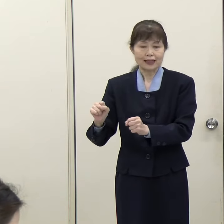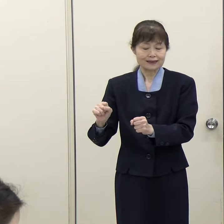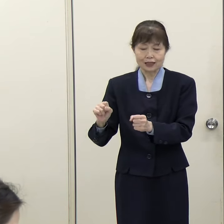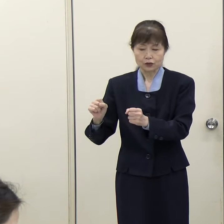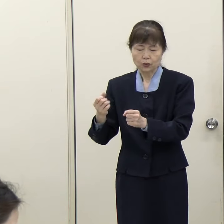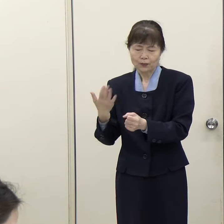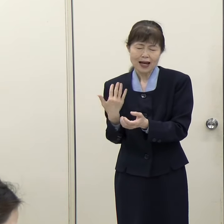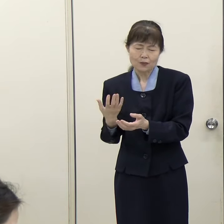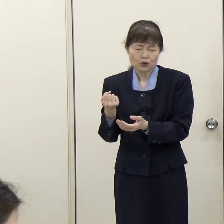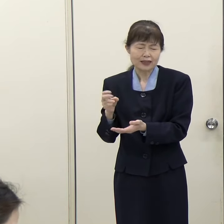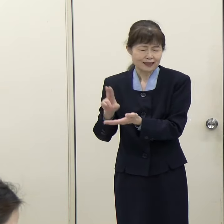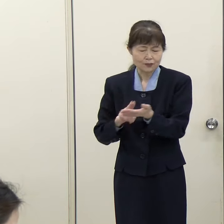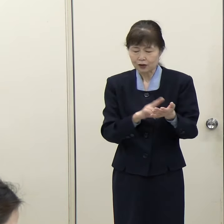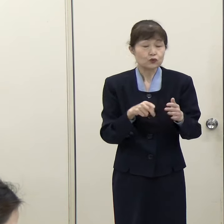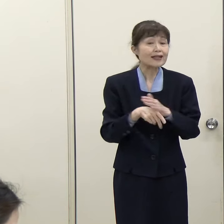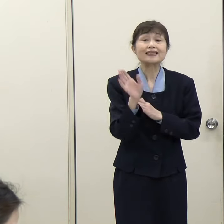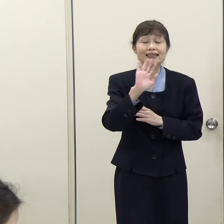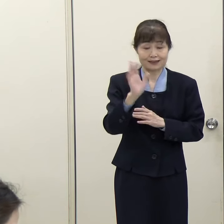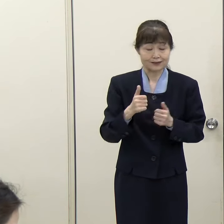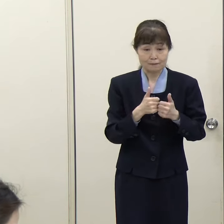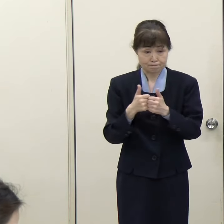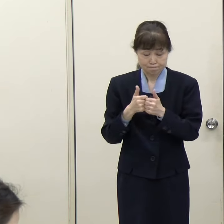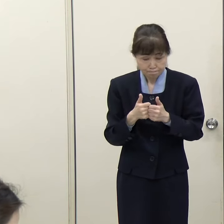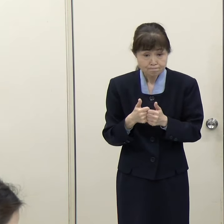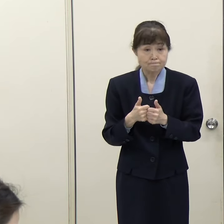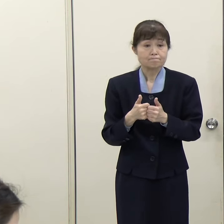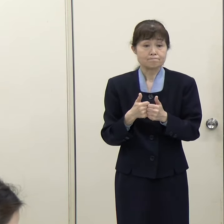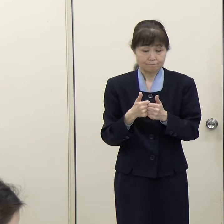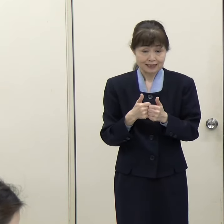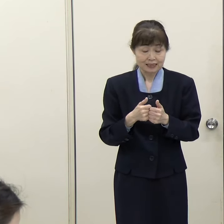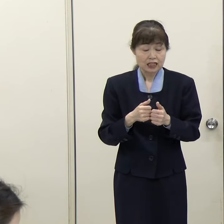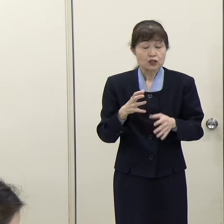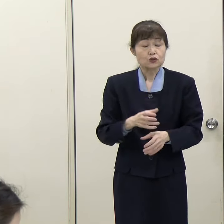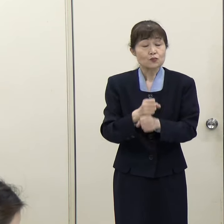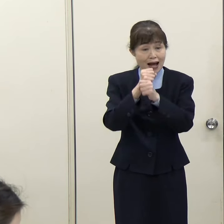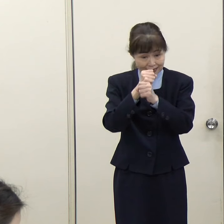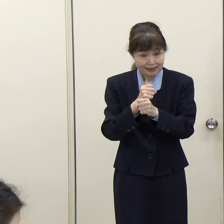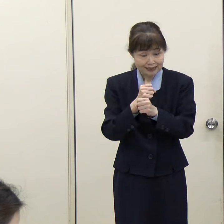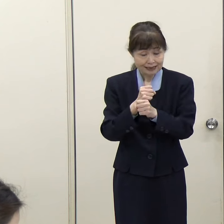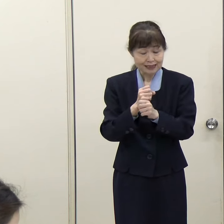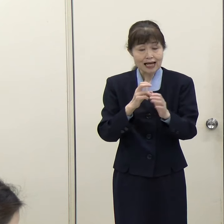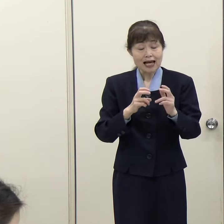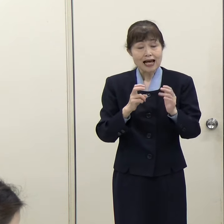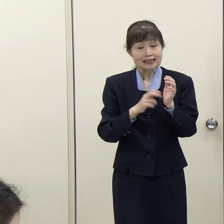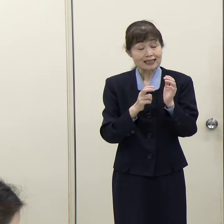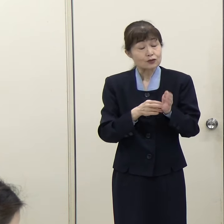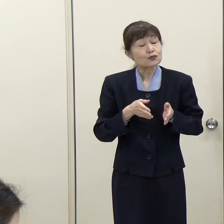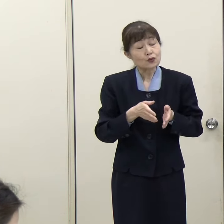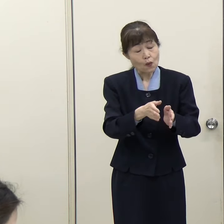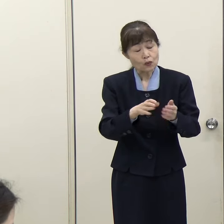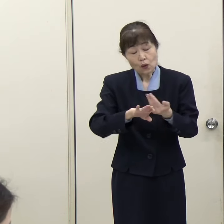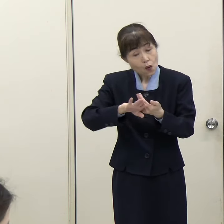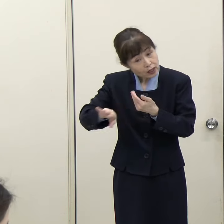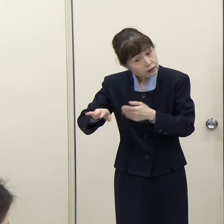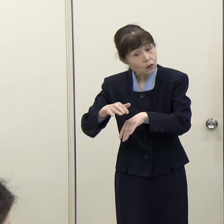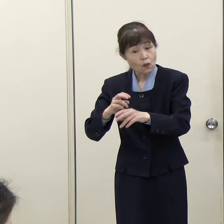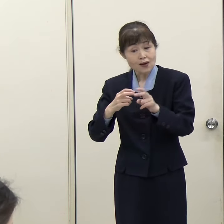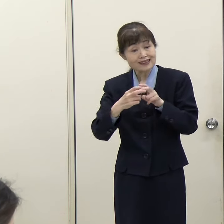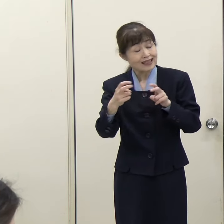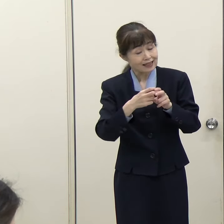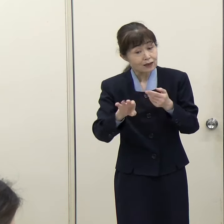鉄道以外の手段も含めて住民の皆様の交通手段について考えていく、そういう理解でよろしいでしょうか。